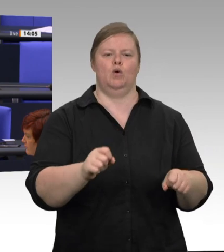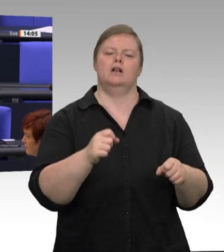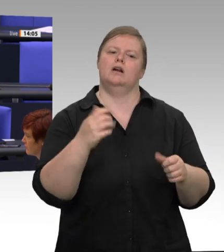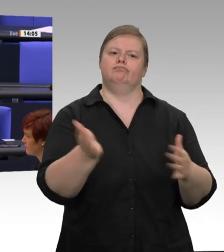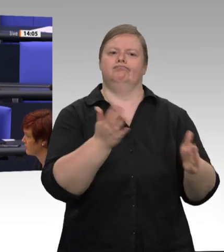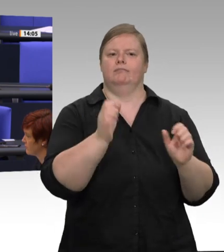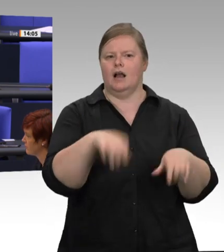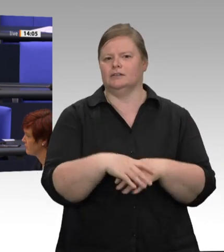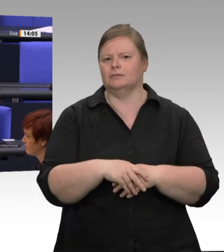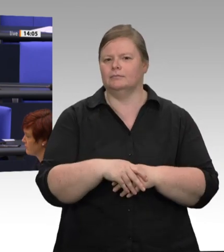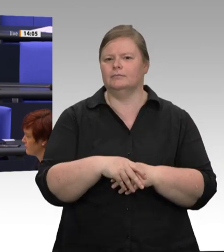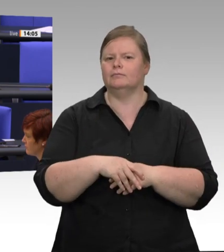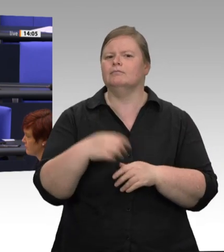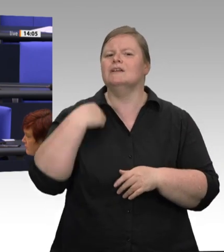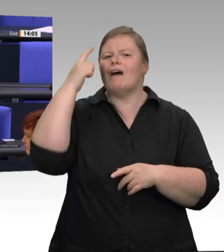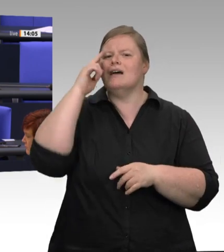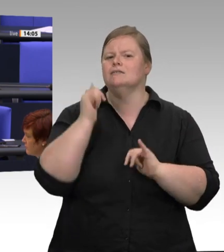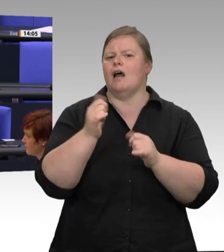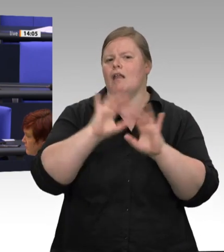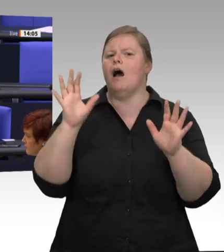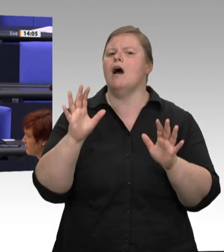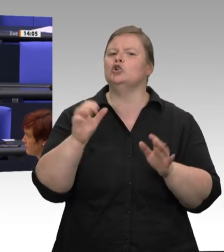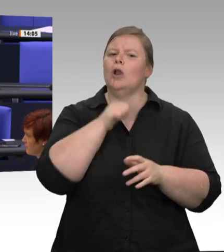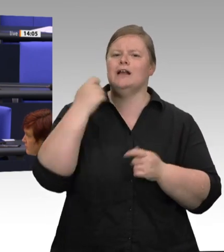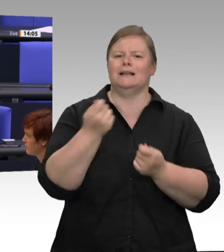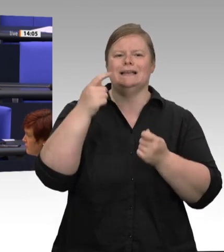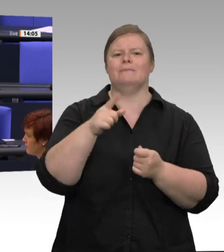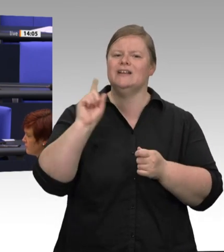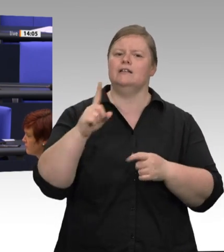werden sowohl die kommunalen als auch die Landesbehörden entscheiden.